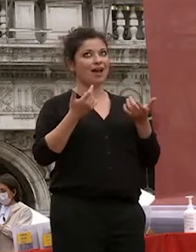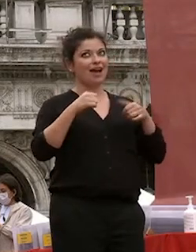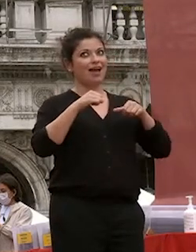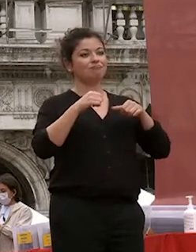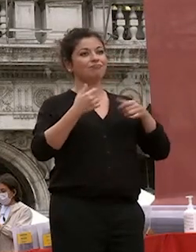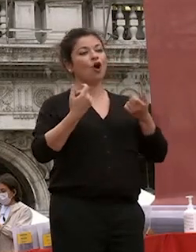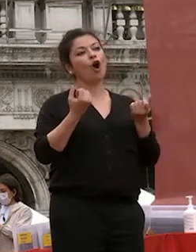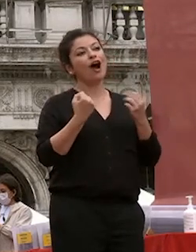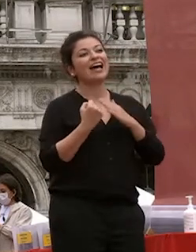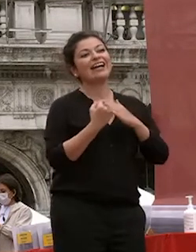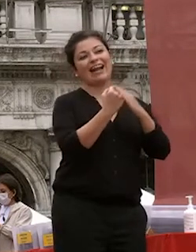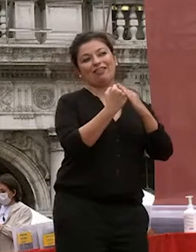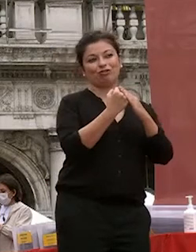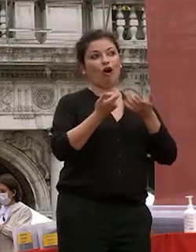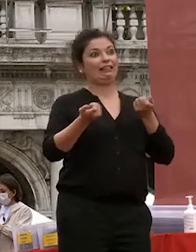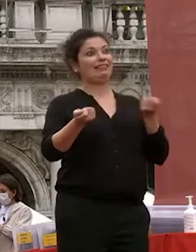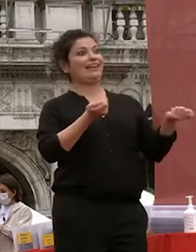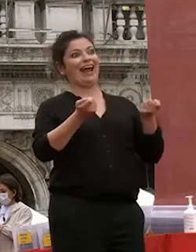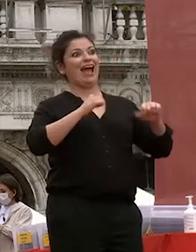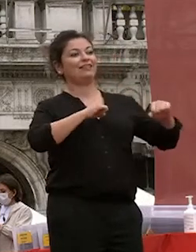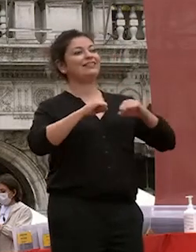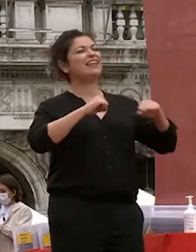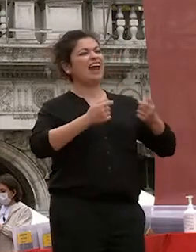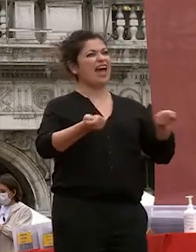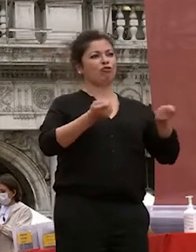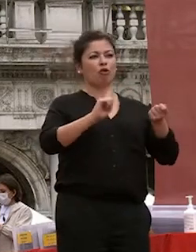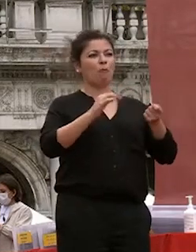anche se in certi casi oppure diretto ma evidentemente l'università è fatta di